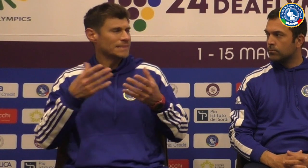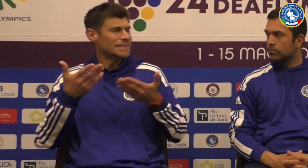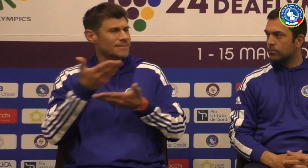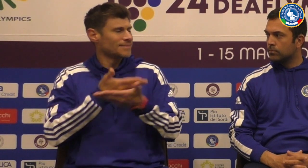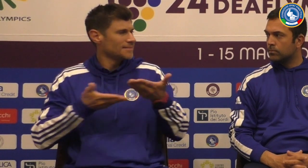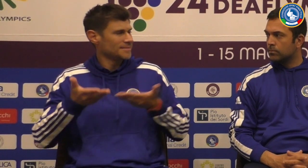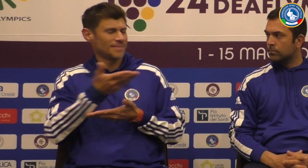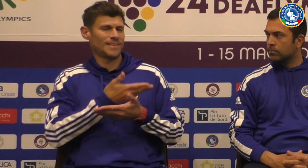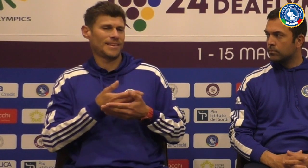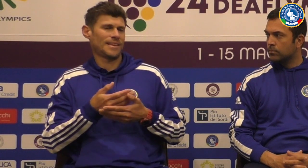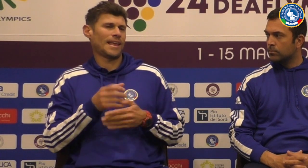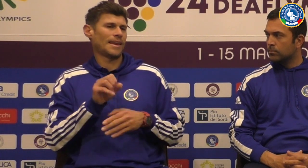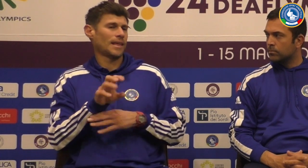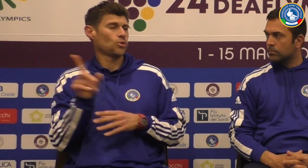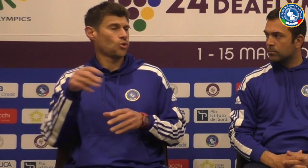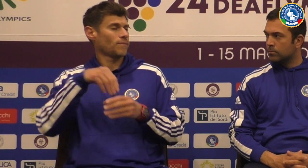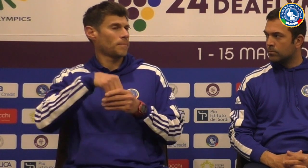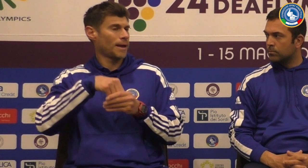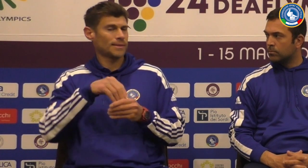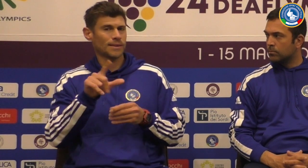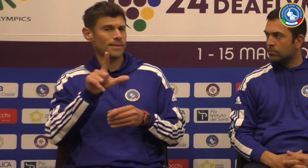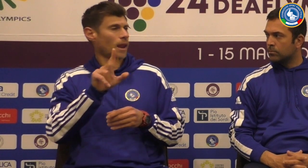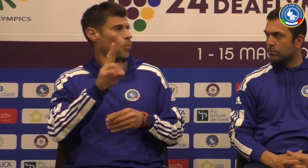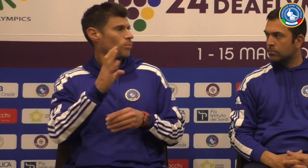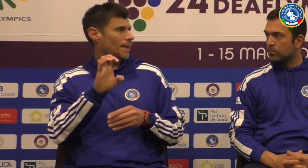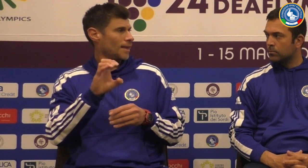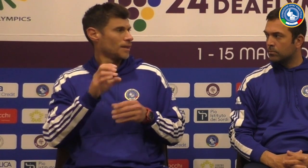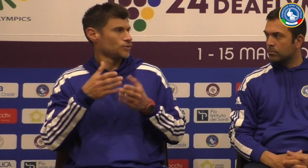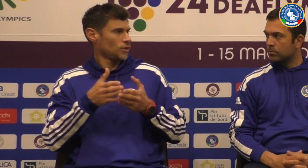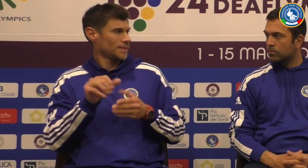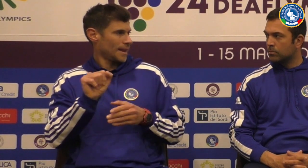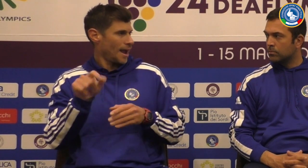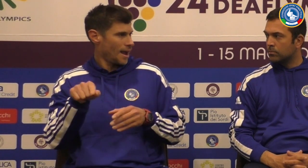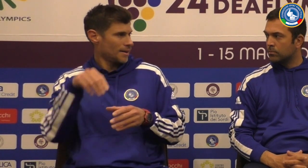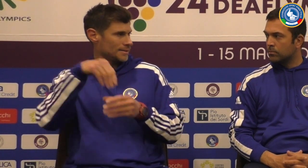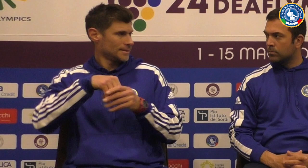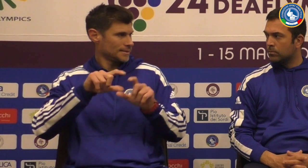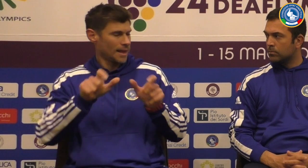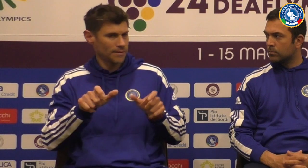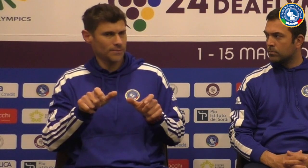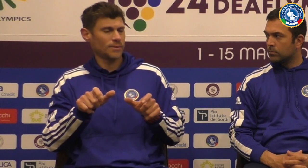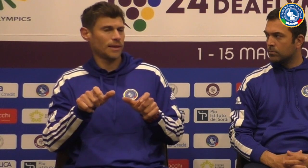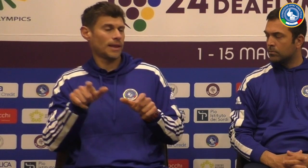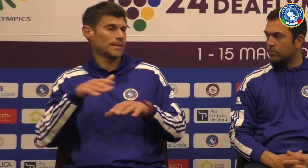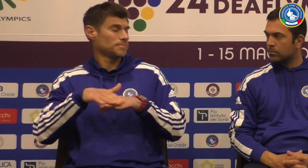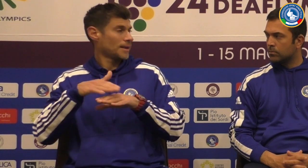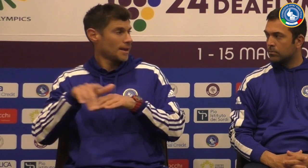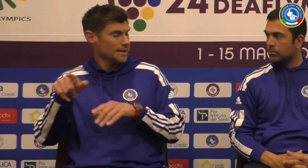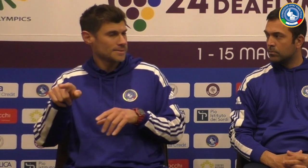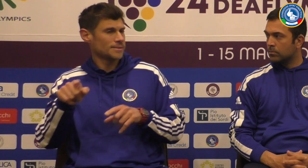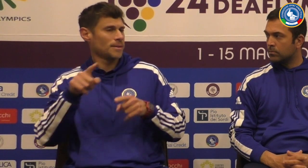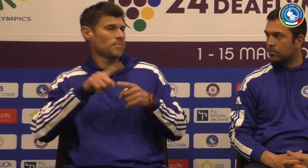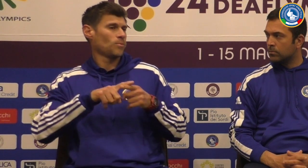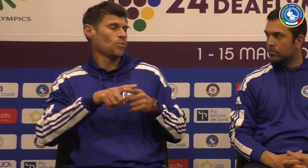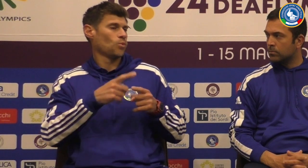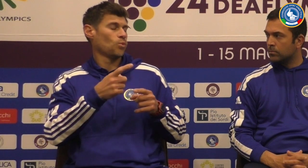avere l'allenatore fa parte della Lube di Macerata in Serie A te lo staff della roba di Macerata